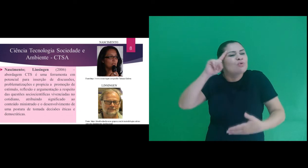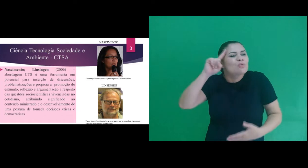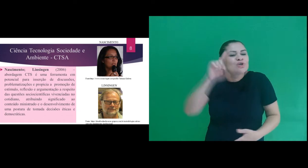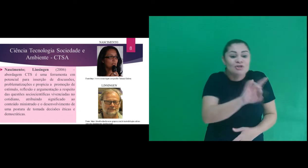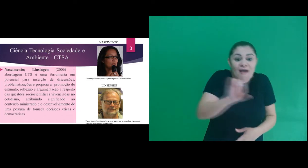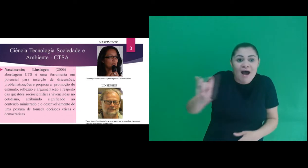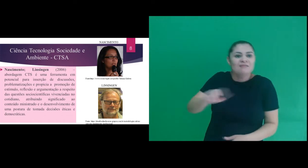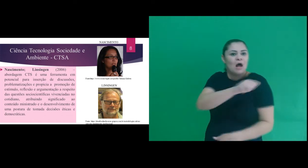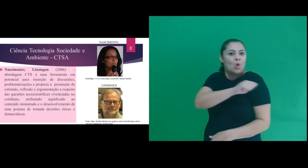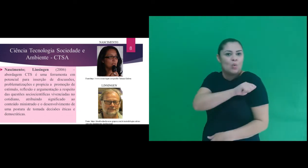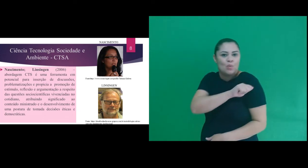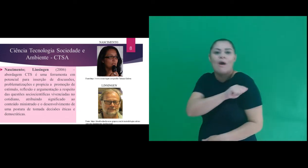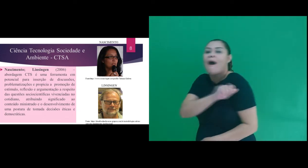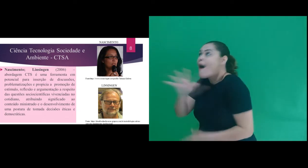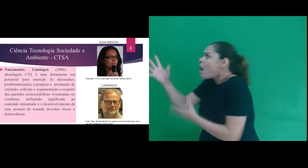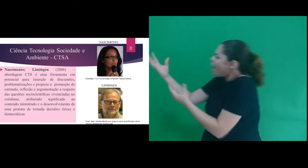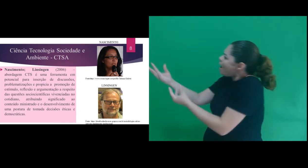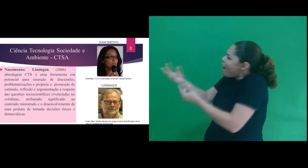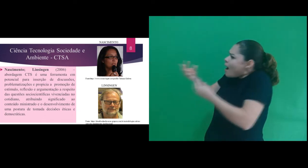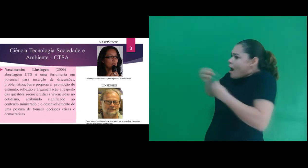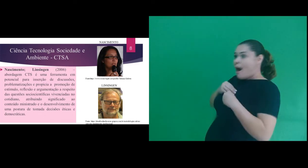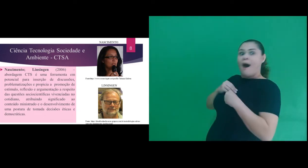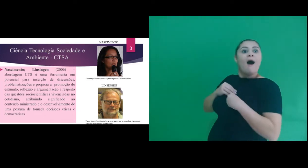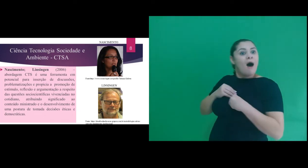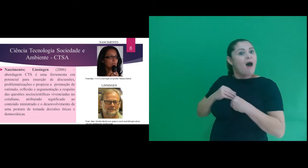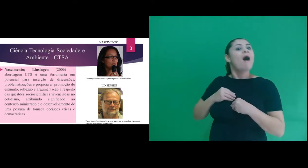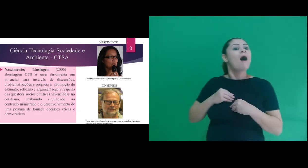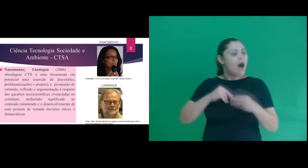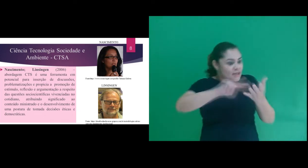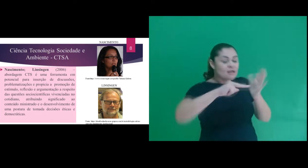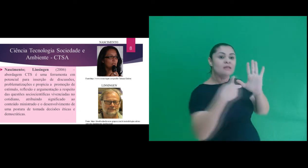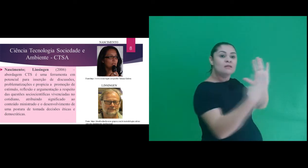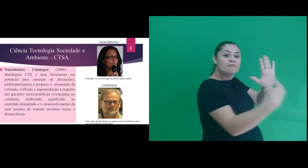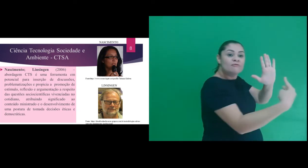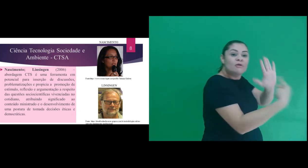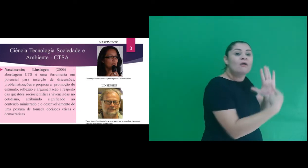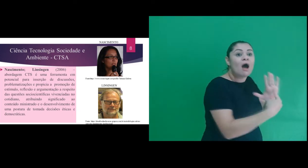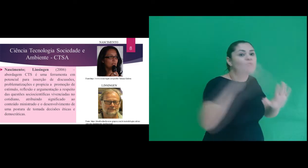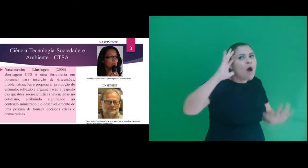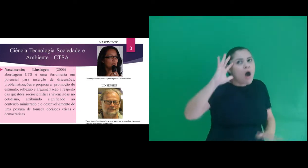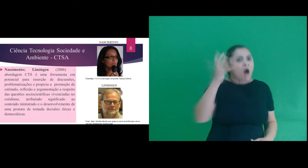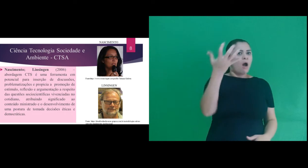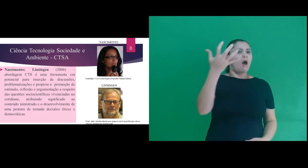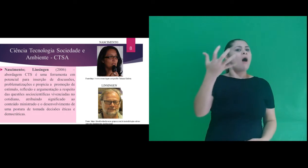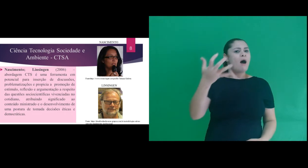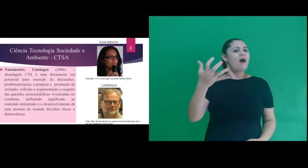cotidiano do aluno, atribuindo significado ao conteúdo ministrado e o desenvolvimento de uma